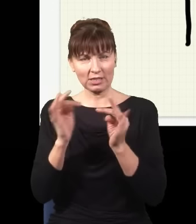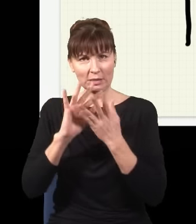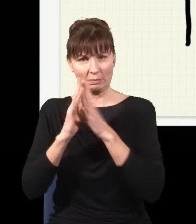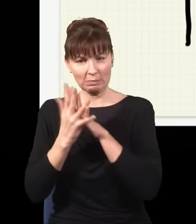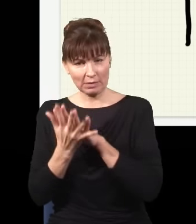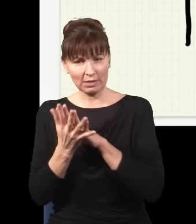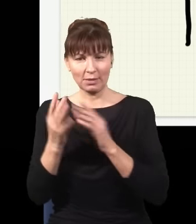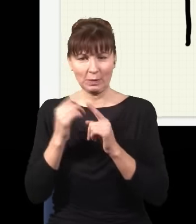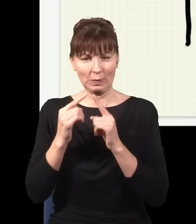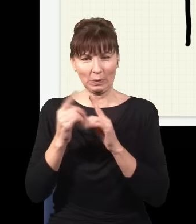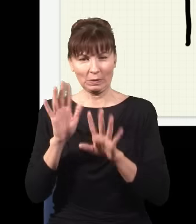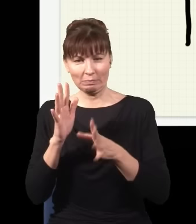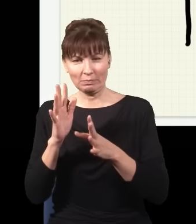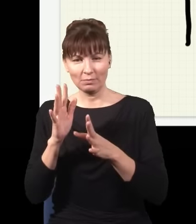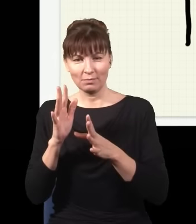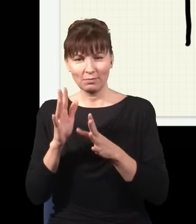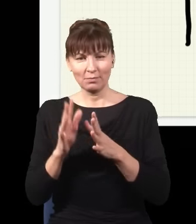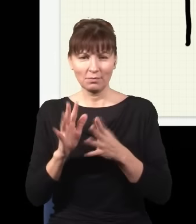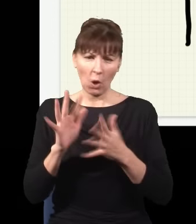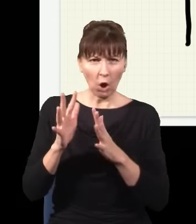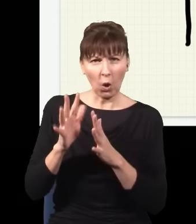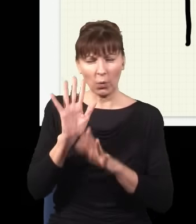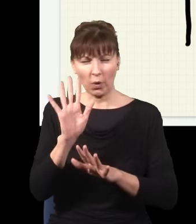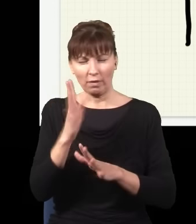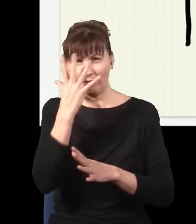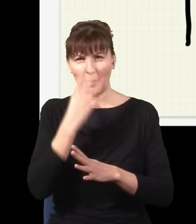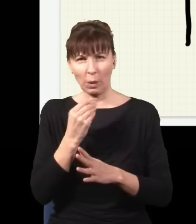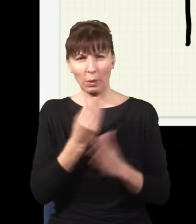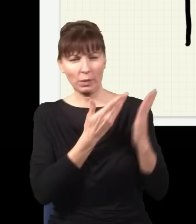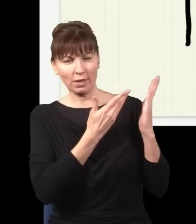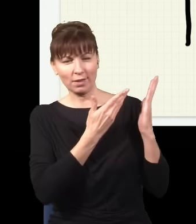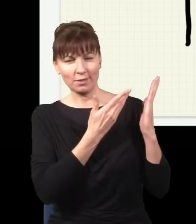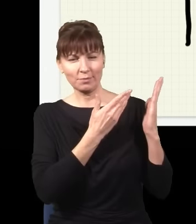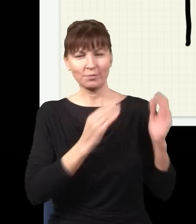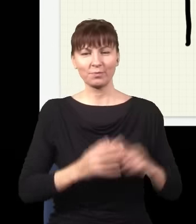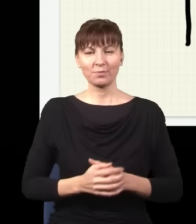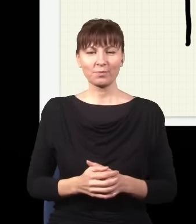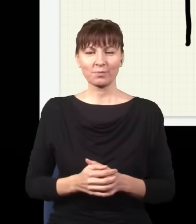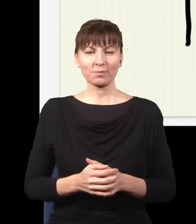nieco zniekształcony, powiedzmy, że będzie wyglądał jakoś tak,